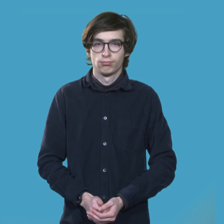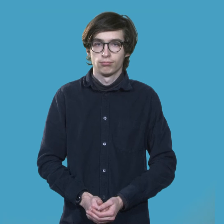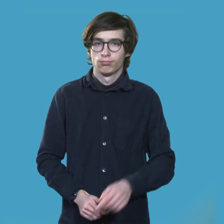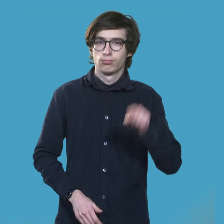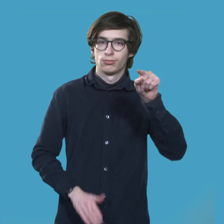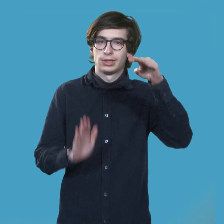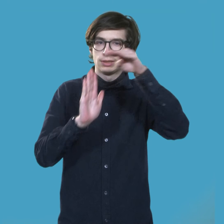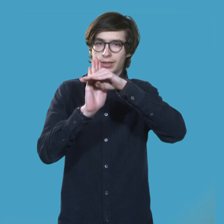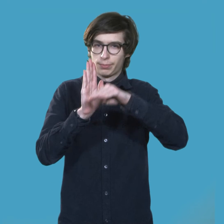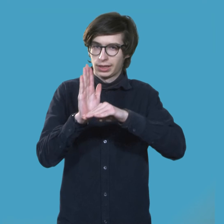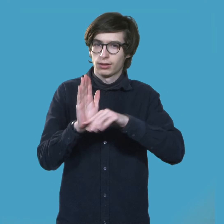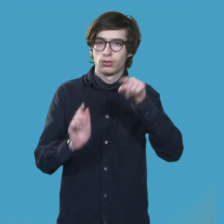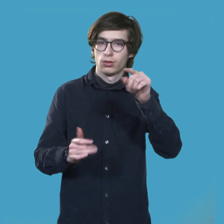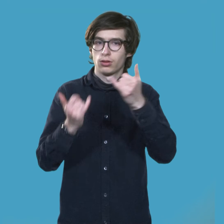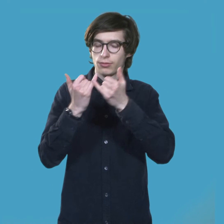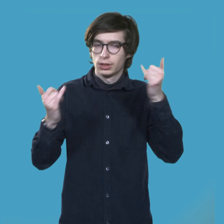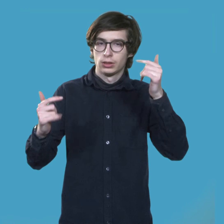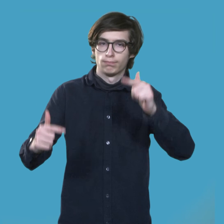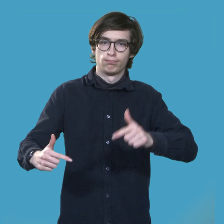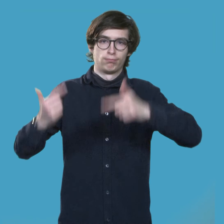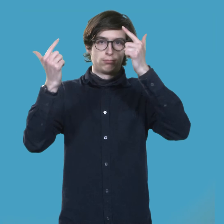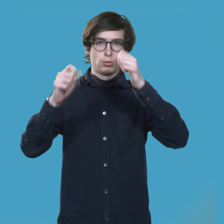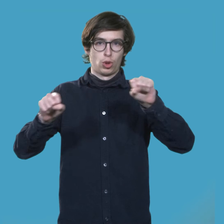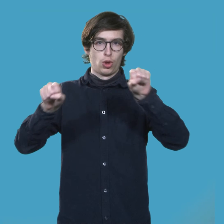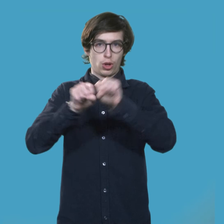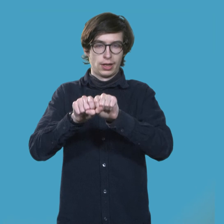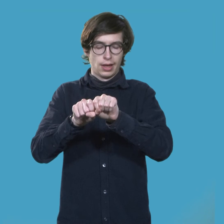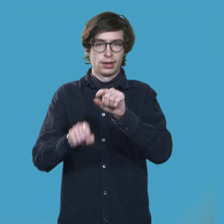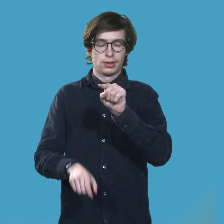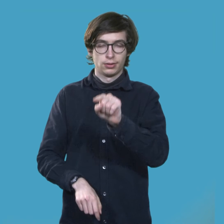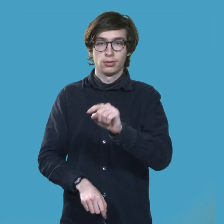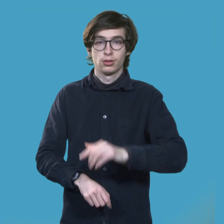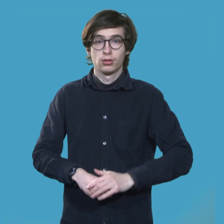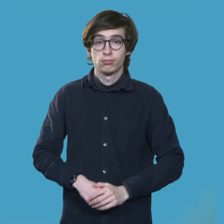Aufgrund der aktuellen Situation finden sie online statt.